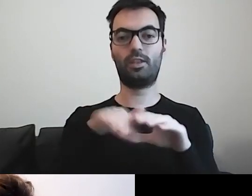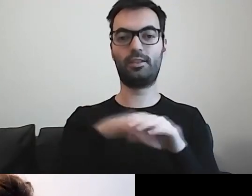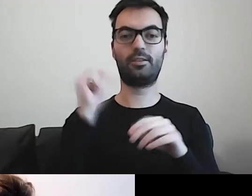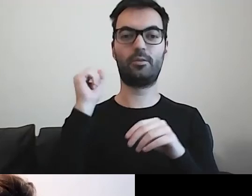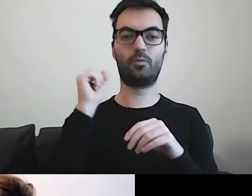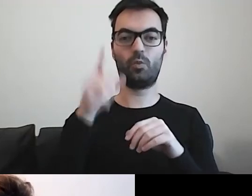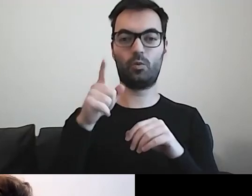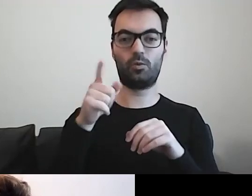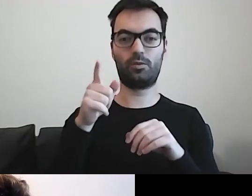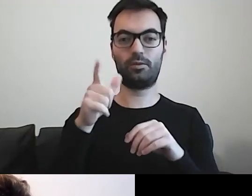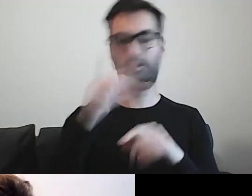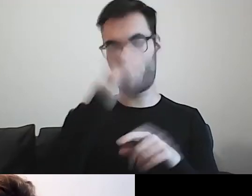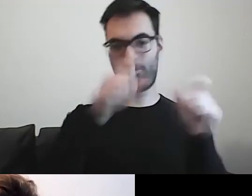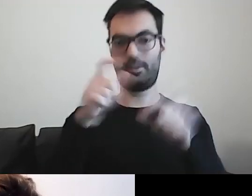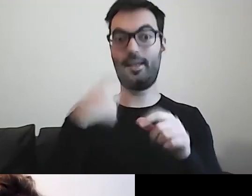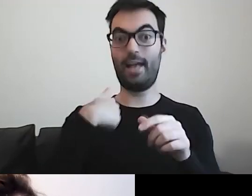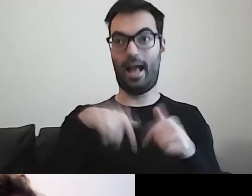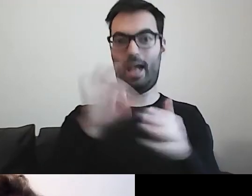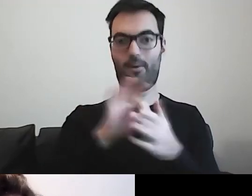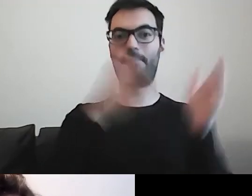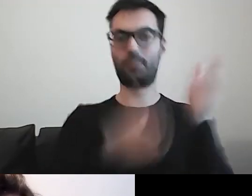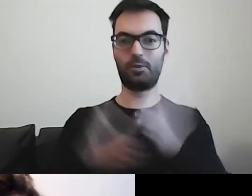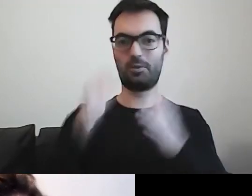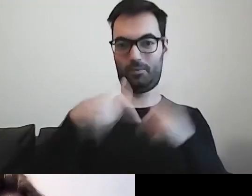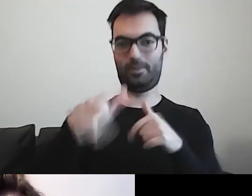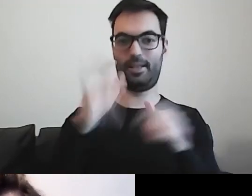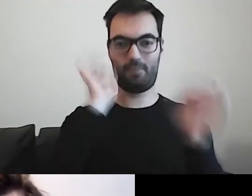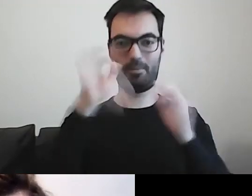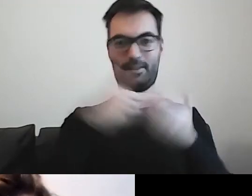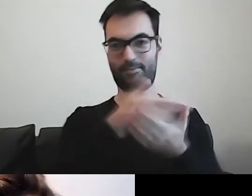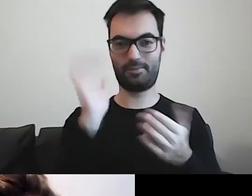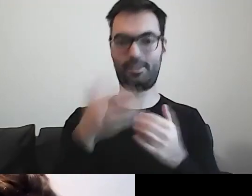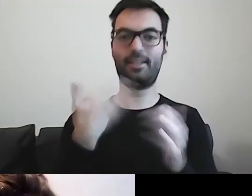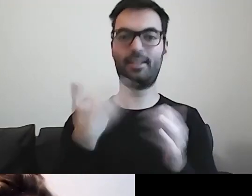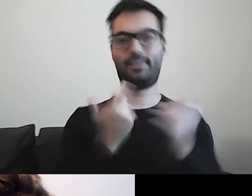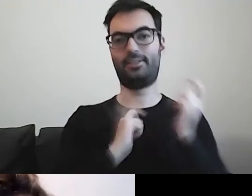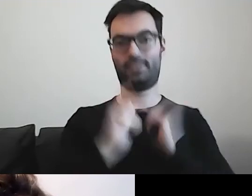dla których przygotowuję teraz różne informacje. Tym bardziej się cieszę.